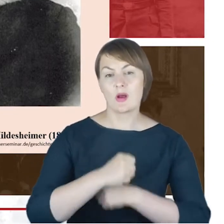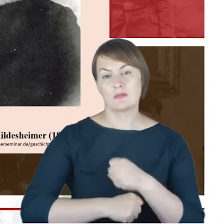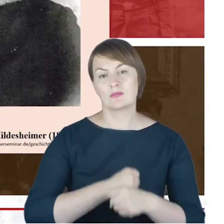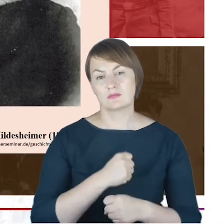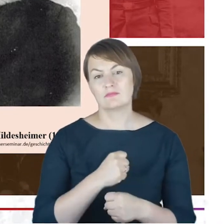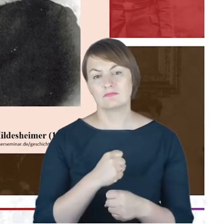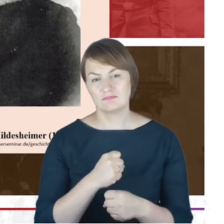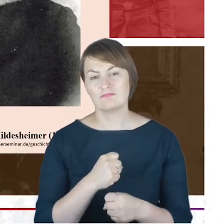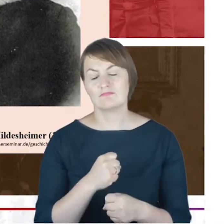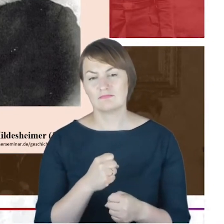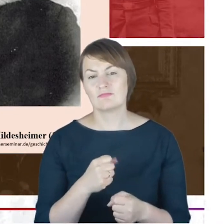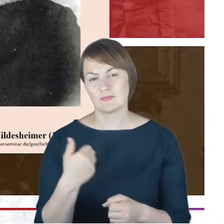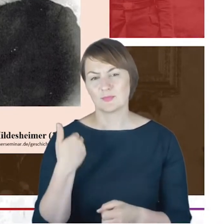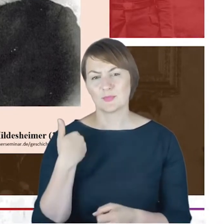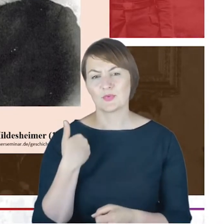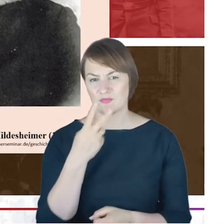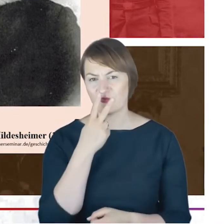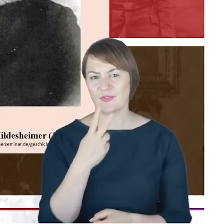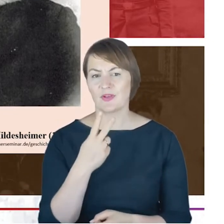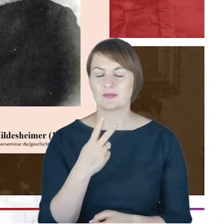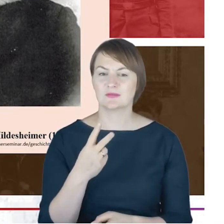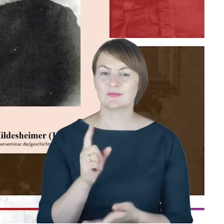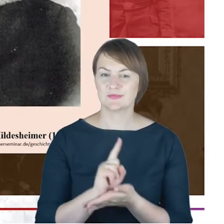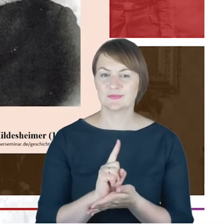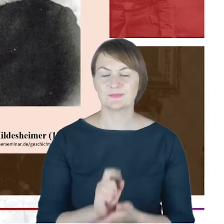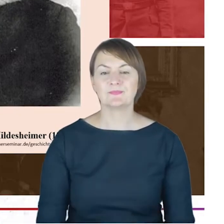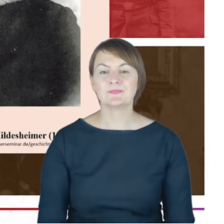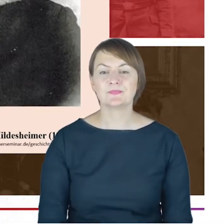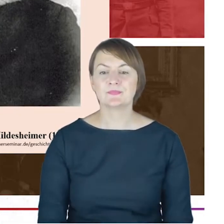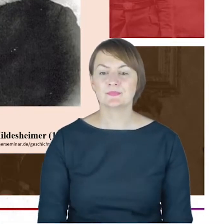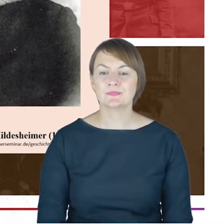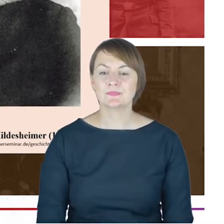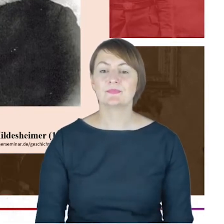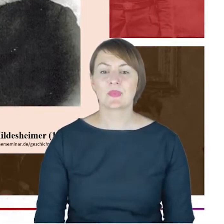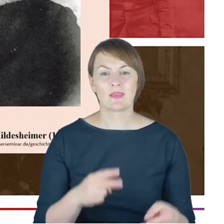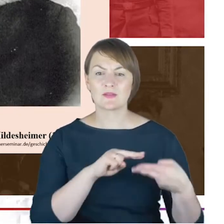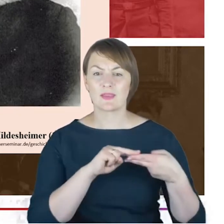Ale wracając jeszcze do Azriela Hildesheimera, Drodzy Państwo,